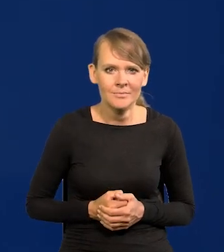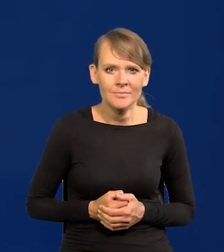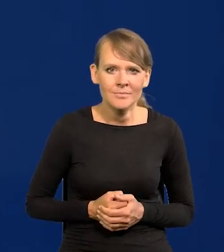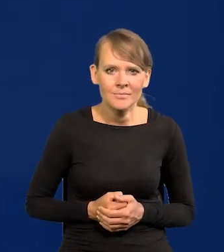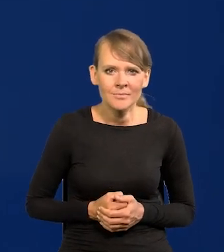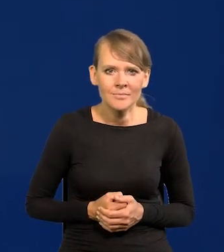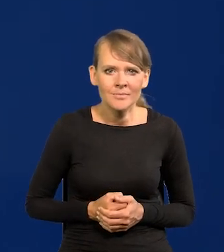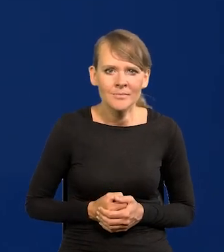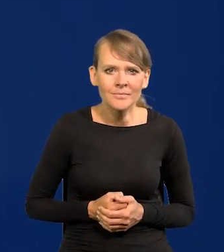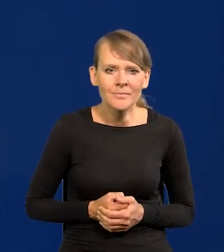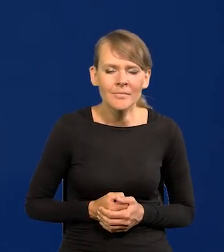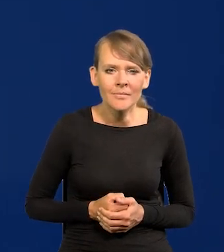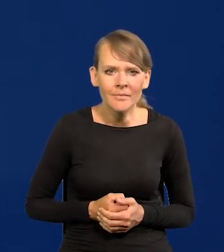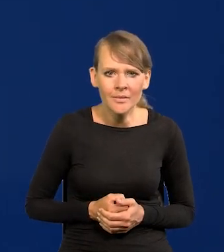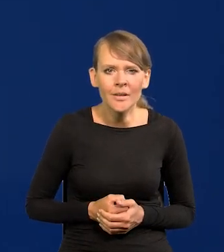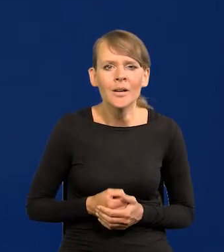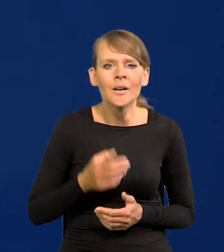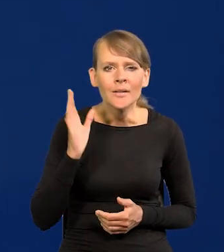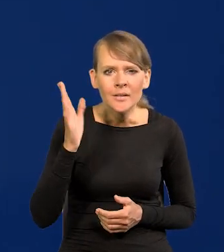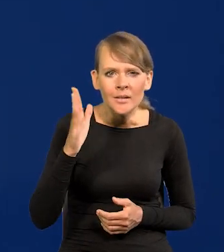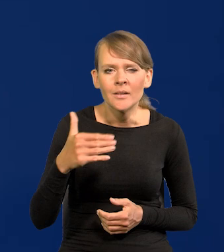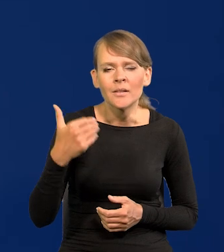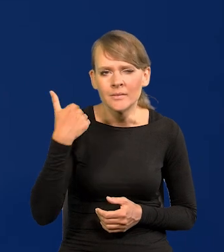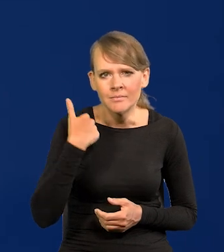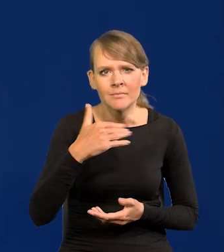No i później zaczęła pikować w dół. Jeśli można mówić pikować w dół i